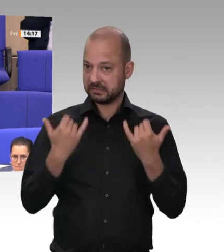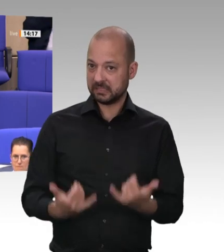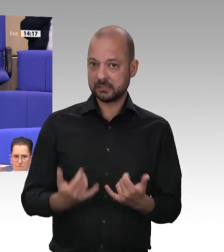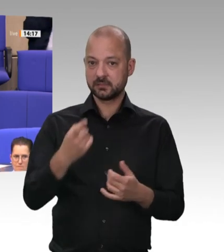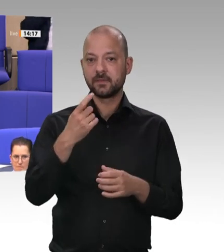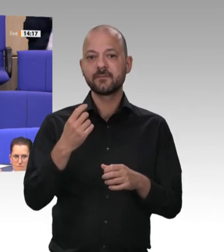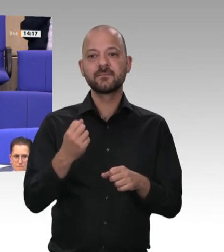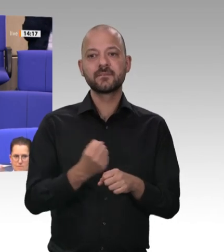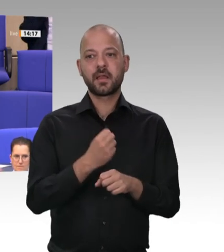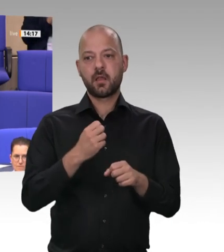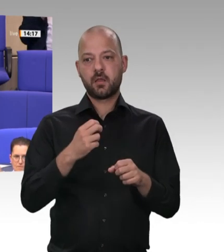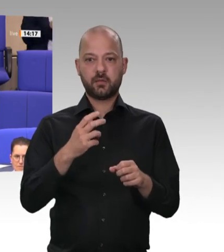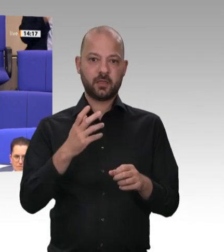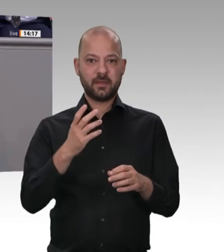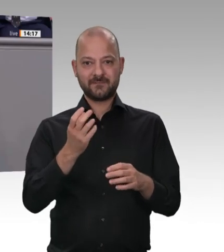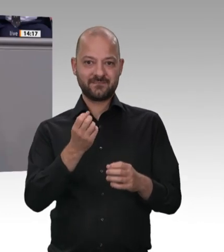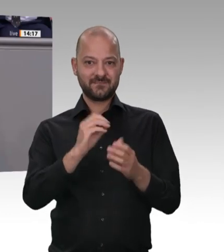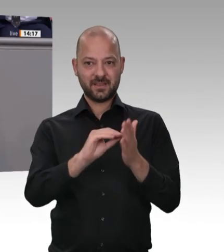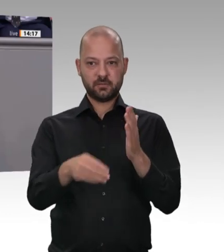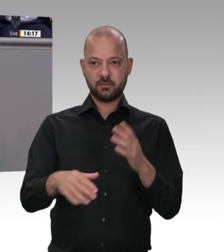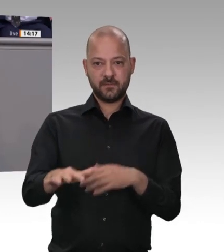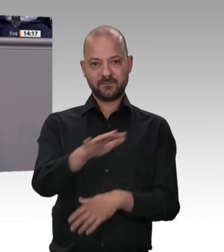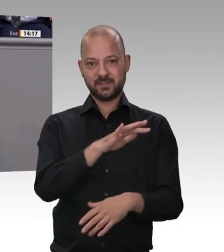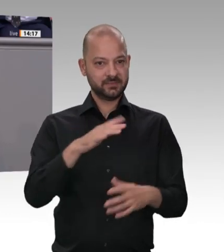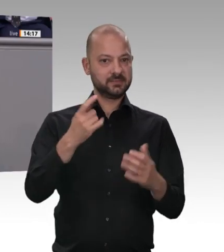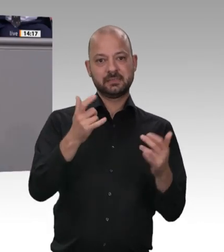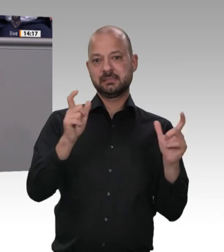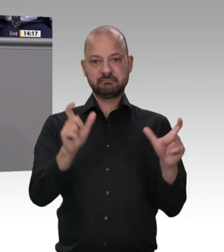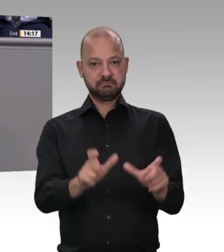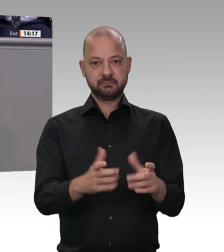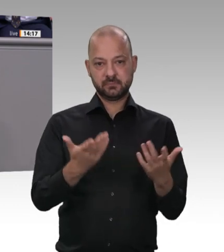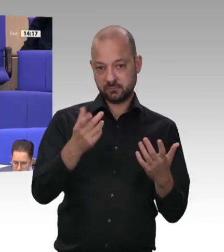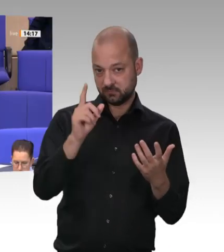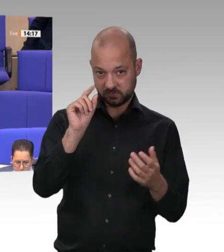Und sind Sie – ich bin noch nicht ganz fertig – mit mir der Auffassung, dass